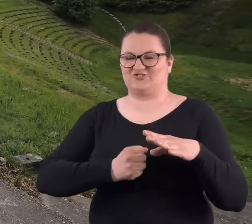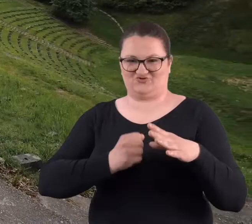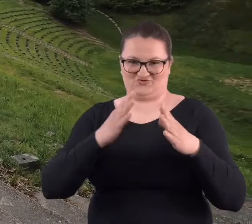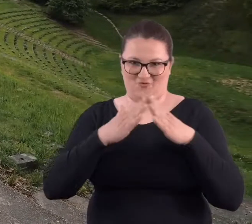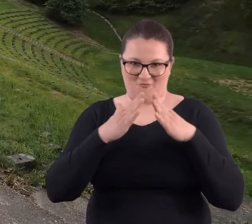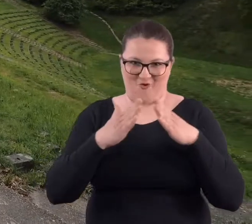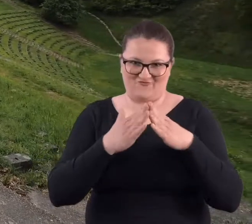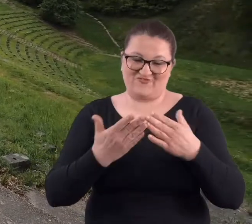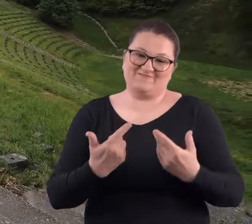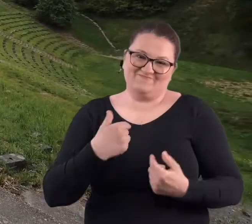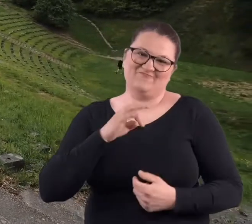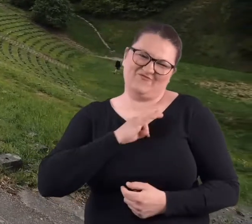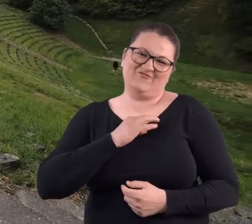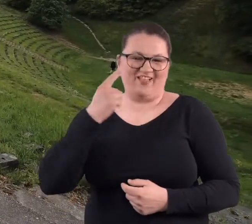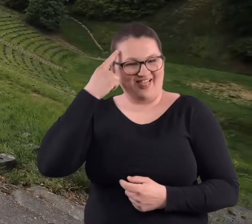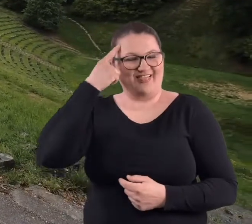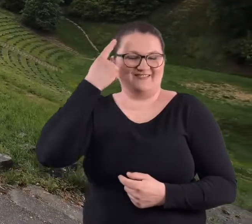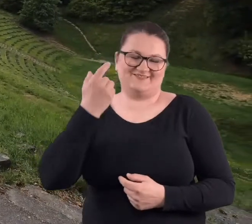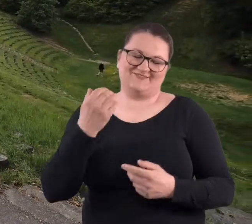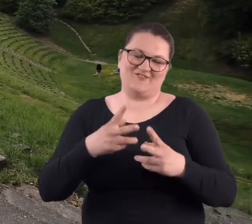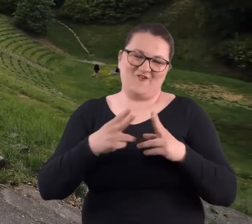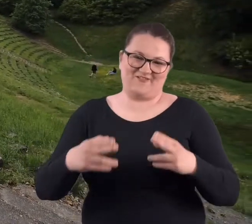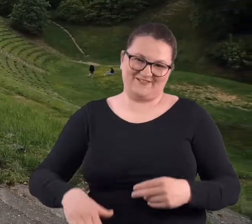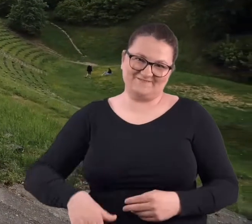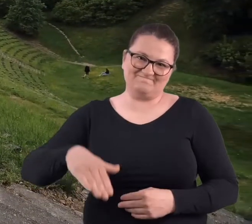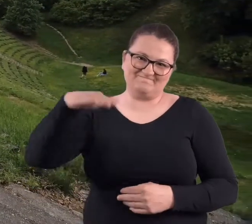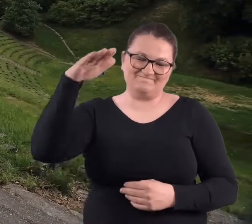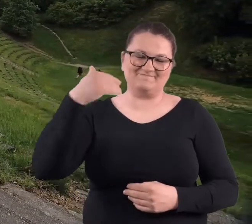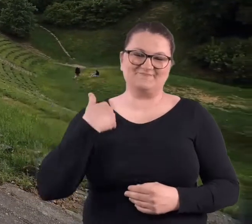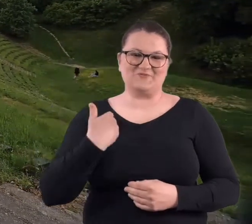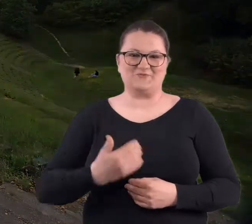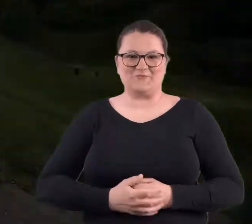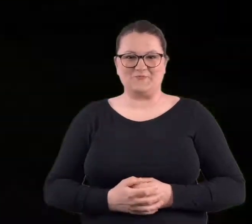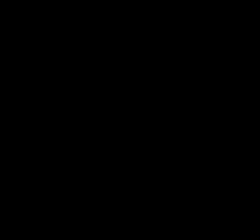aresztem domowym. No to takie z mojego dzieciństwa.